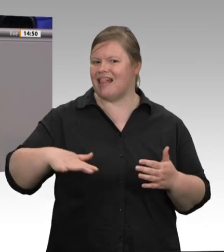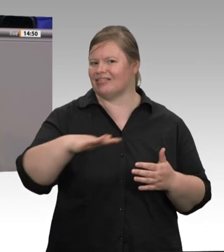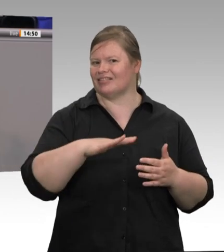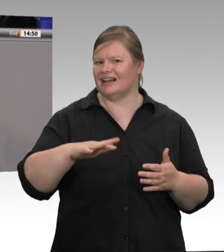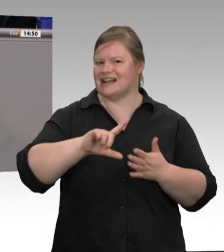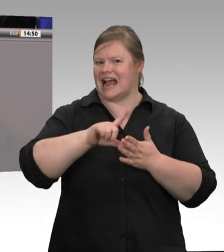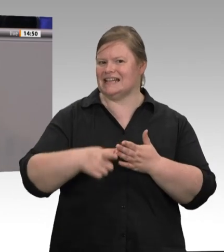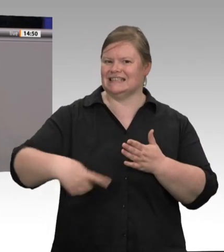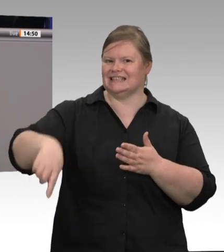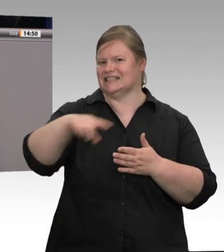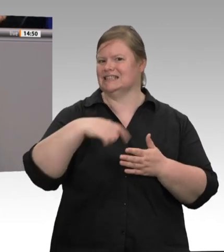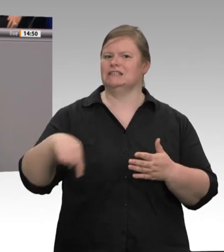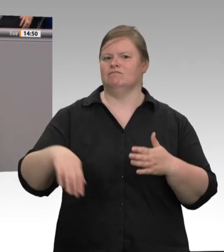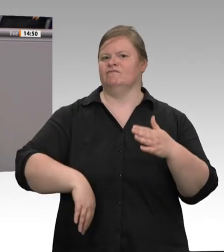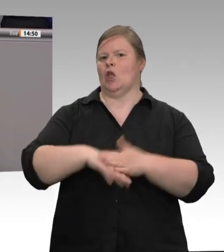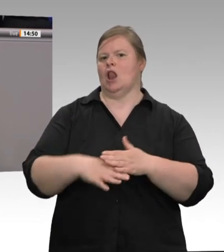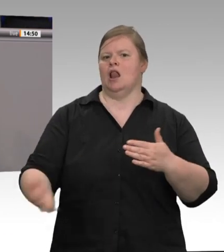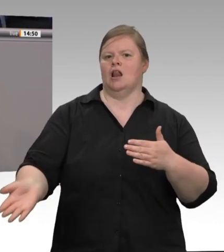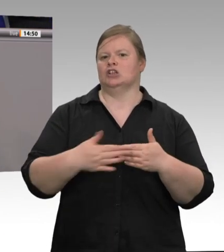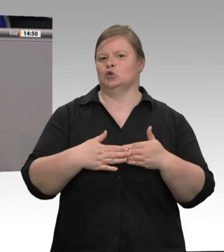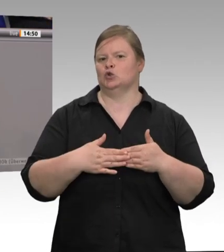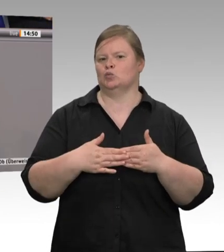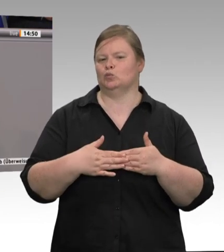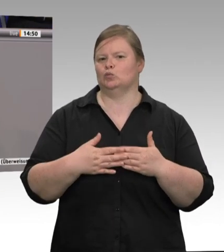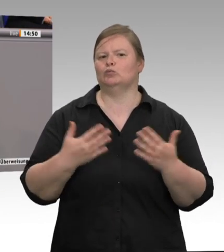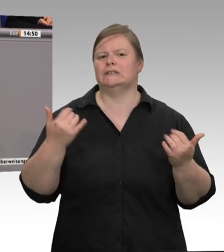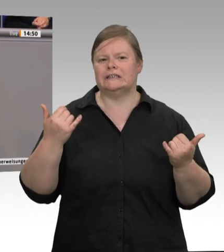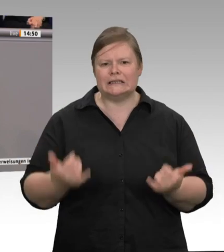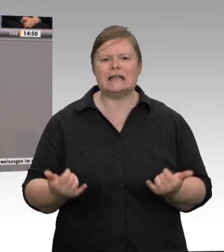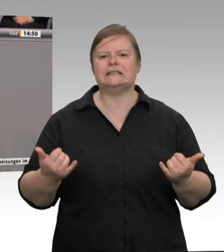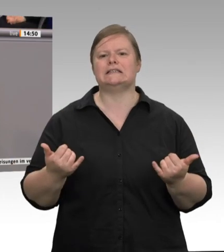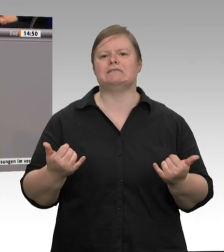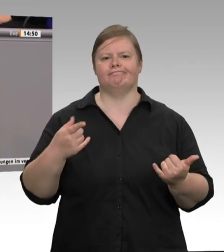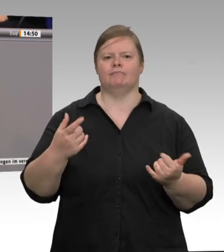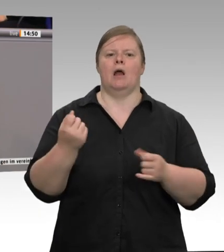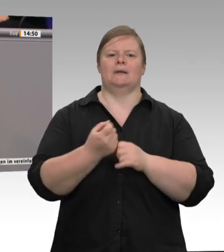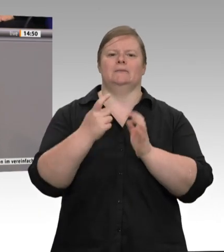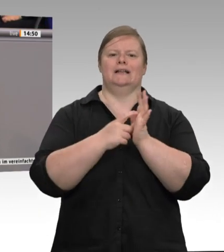komme von dort. Nicht die rumänischen Kolleginnen und Kollegen haben das Virus verbreitet,